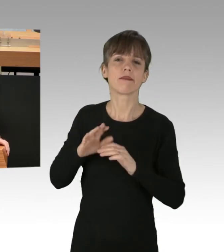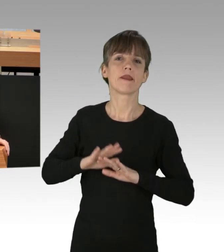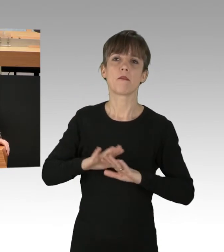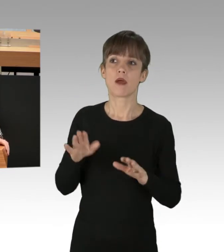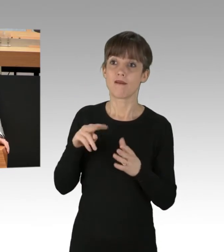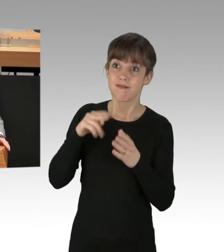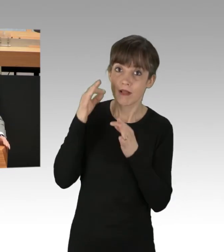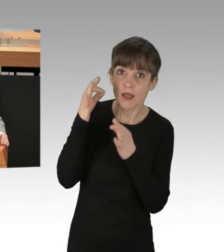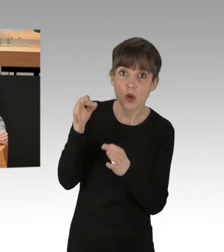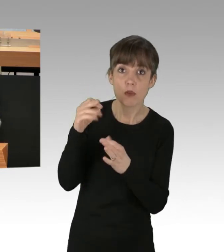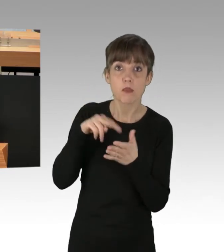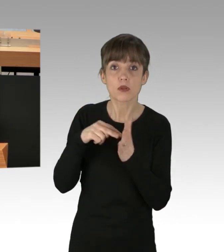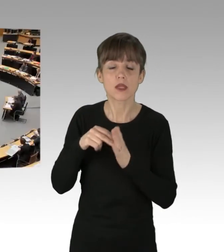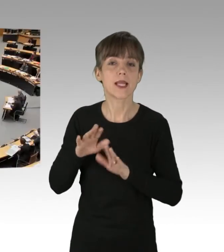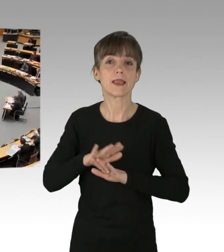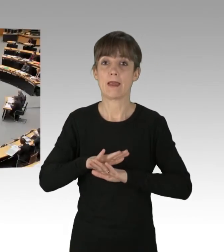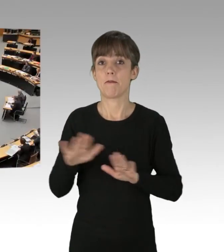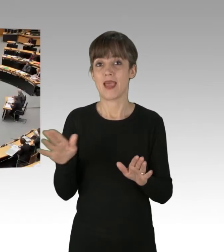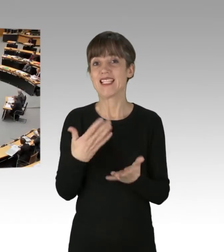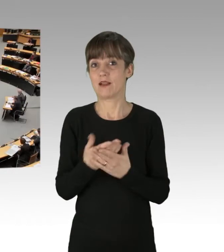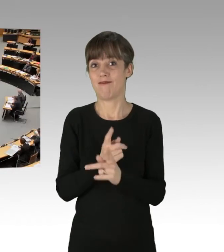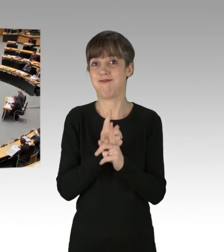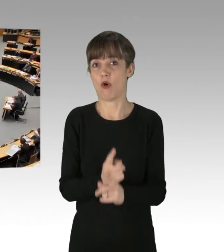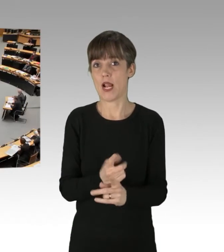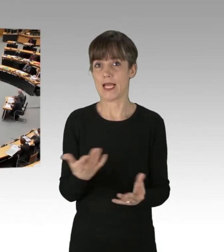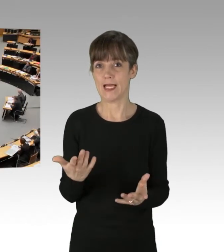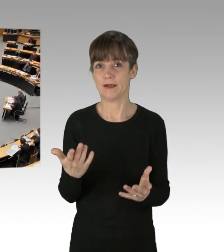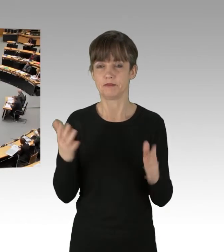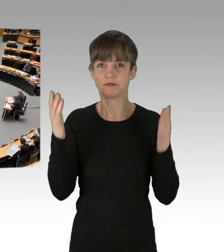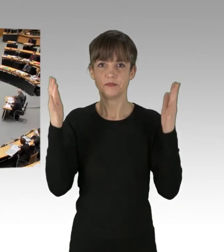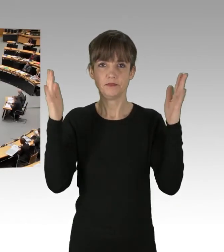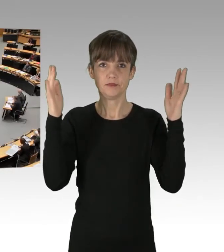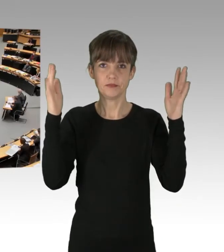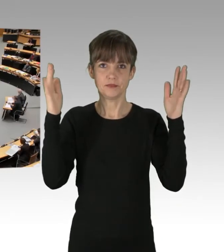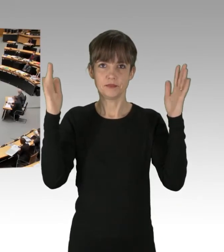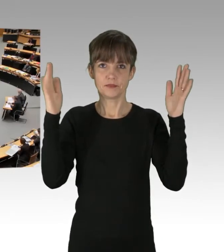(Applaus)